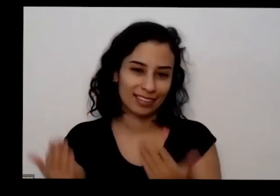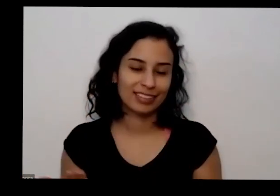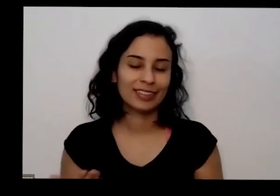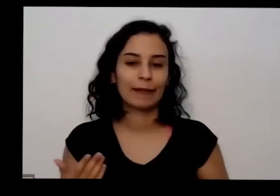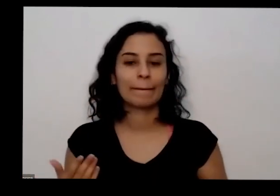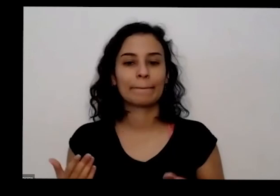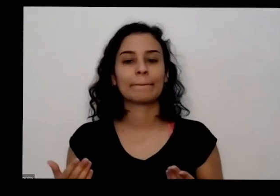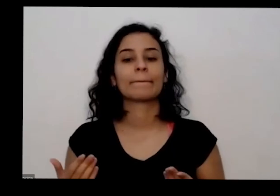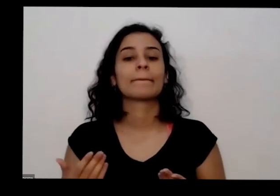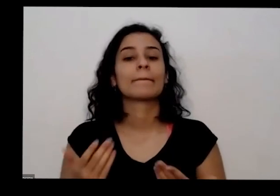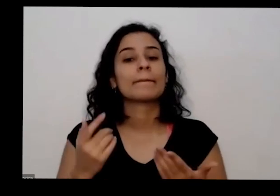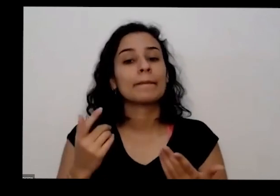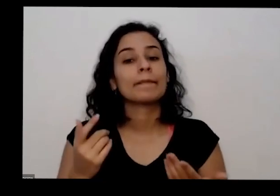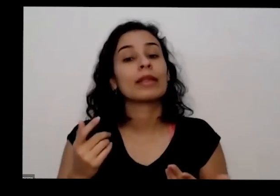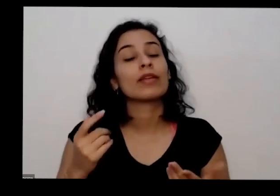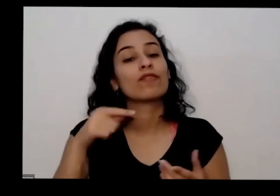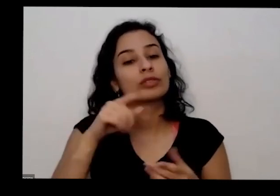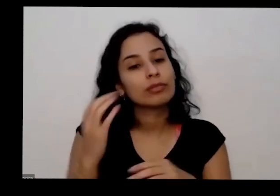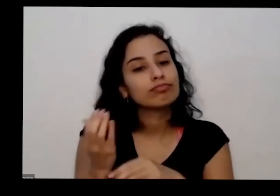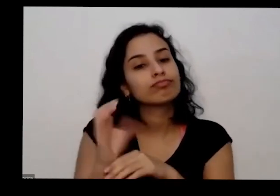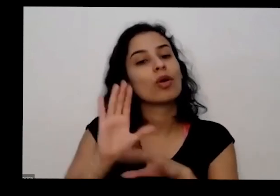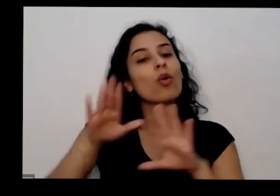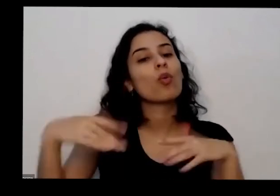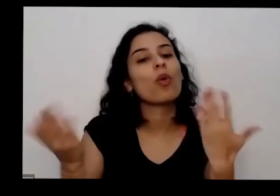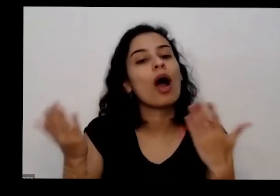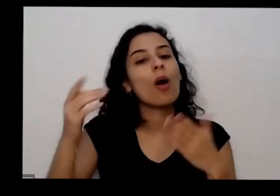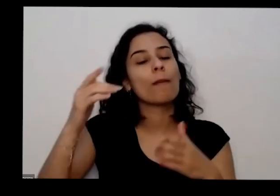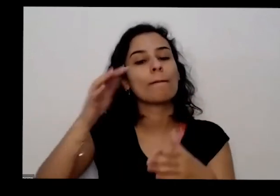plantas que tem na sua casa e quase como as coisas podem se relacionar com as erro